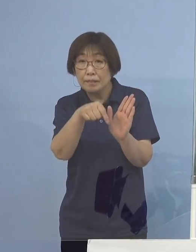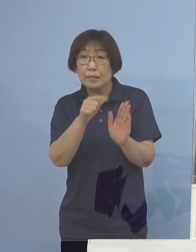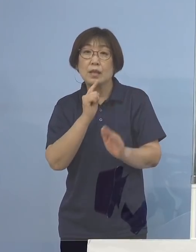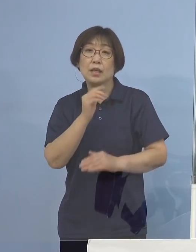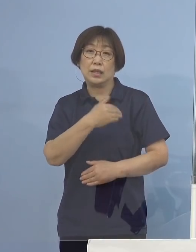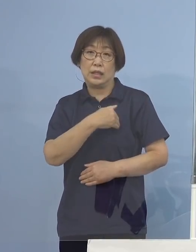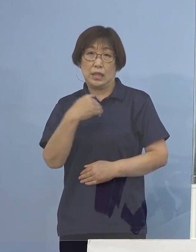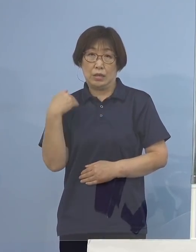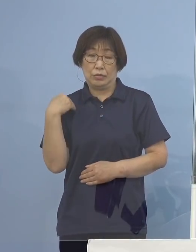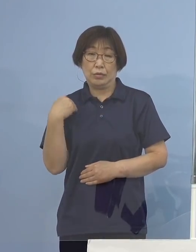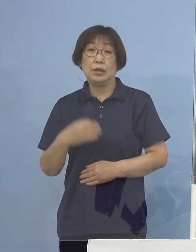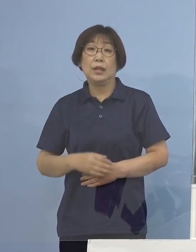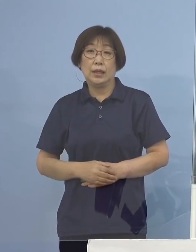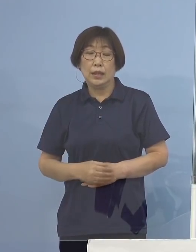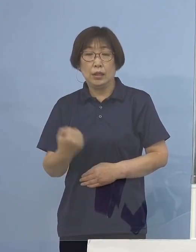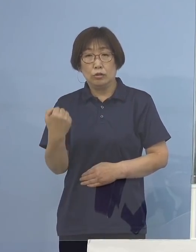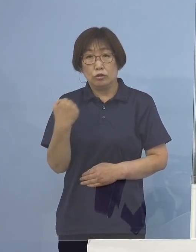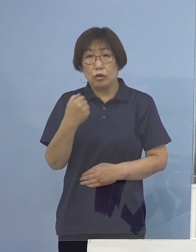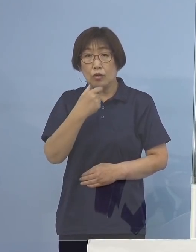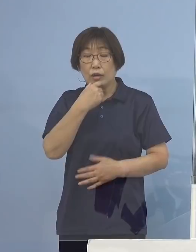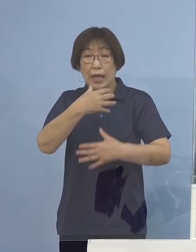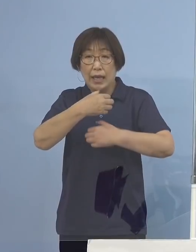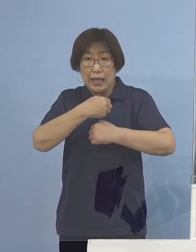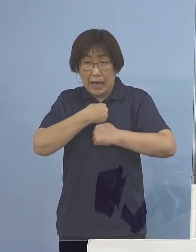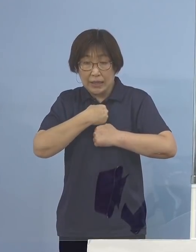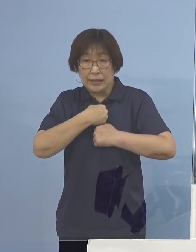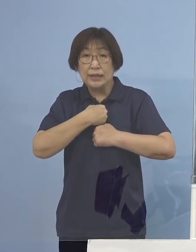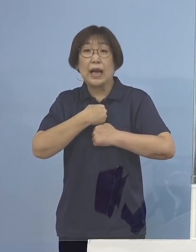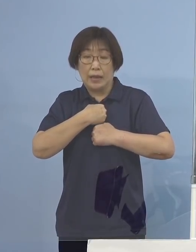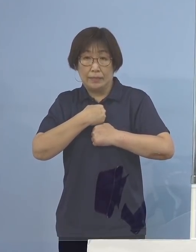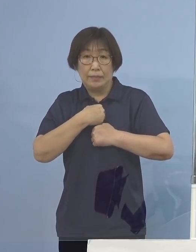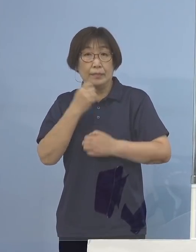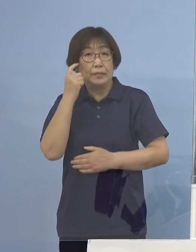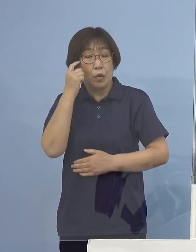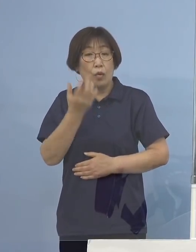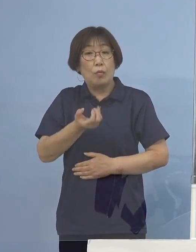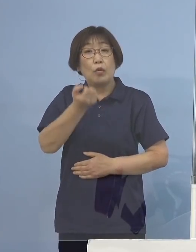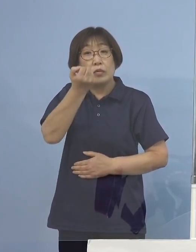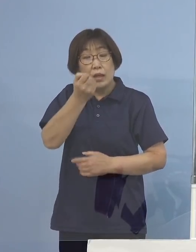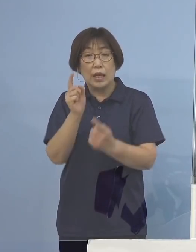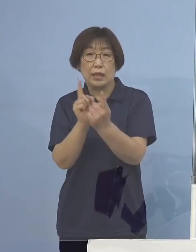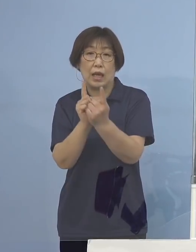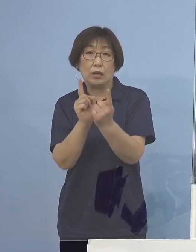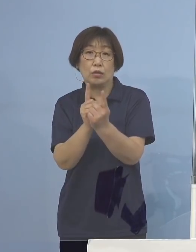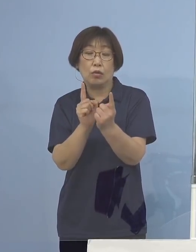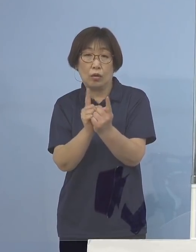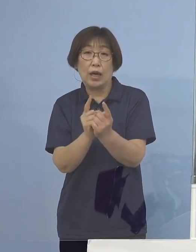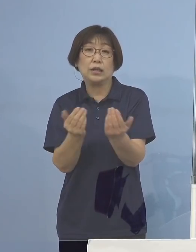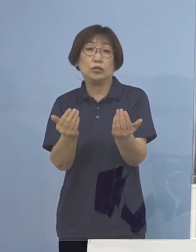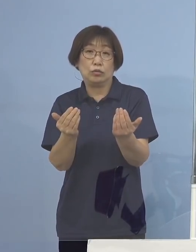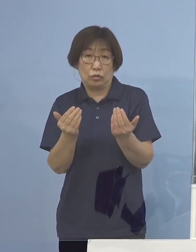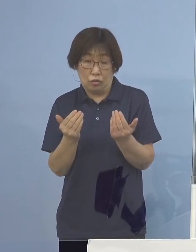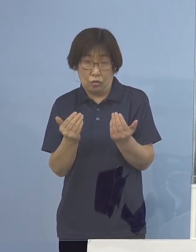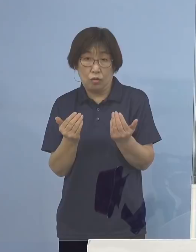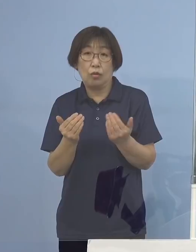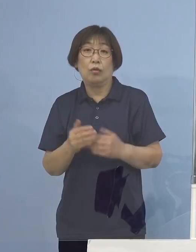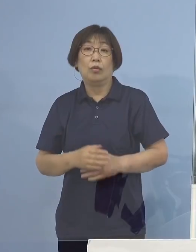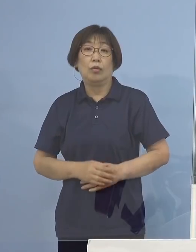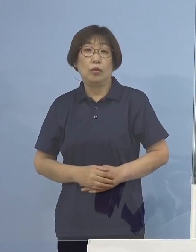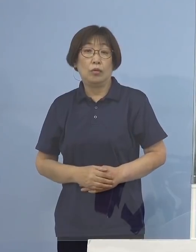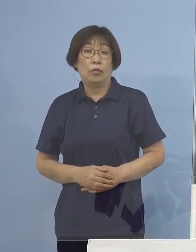まさに強い警戒感、危機感をもって対応をせざるを得ないと いうことになるのではないかと思います